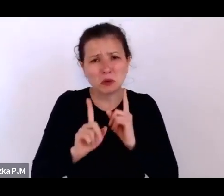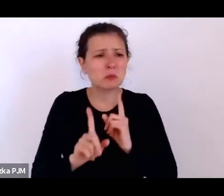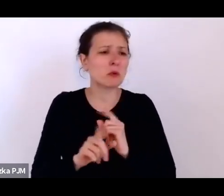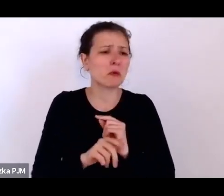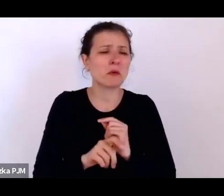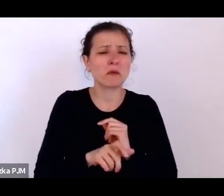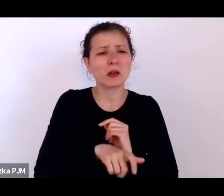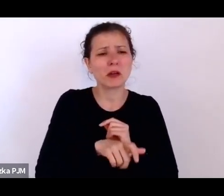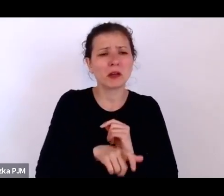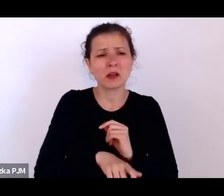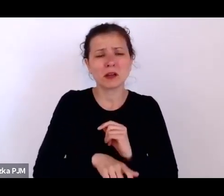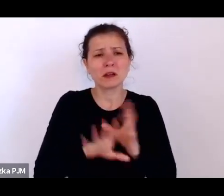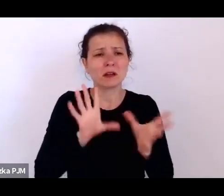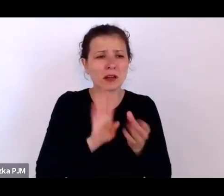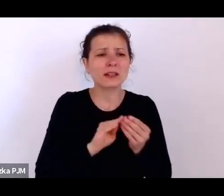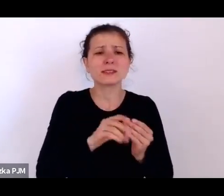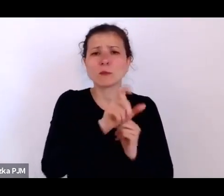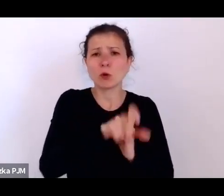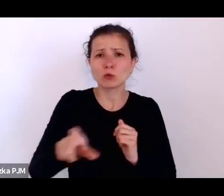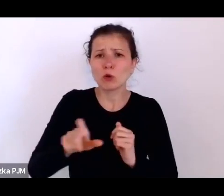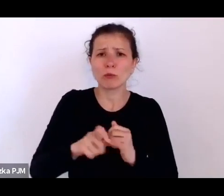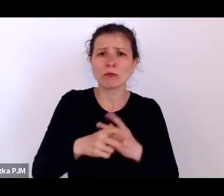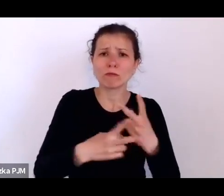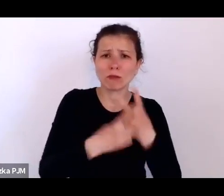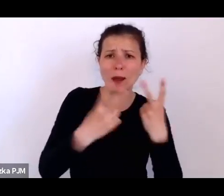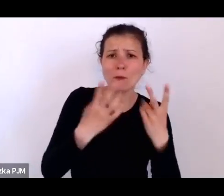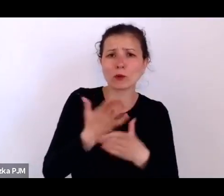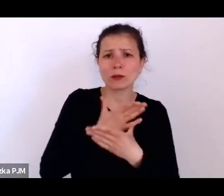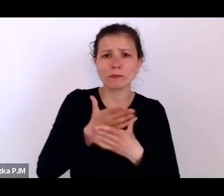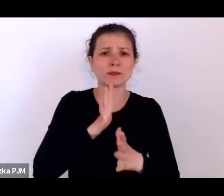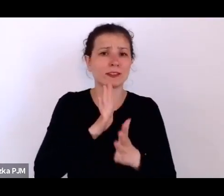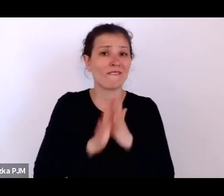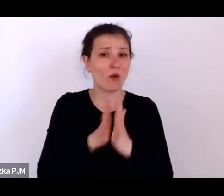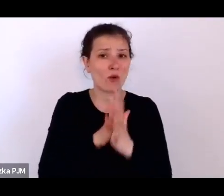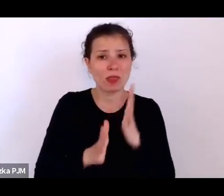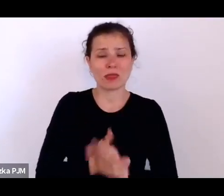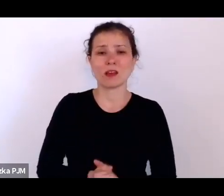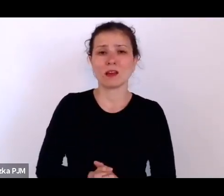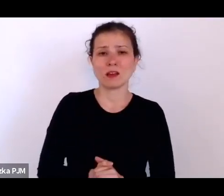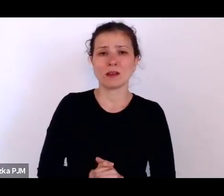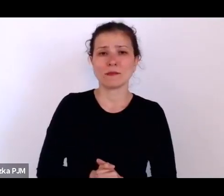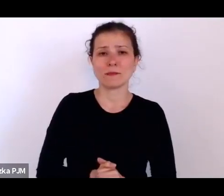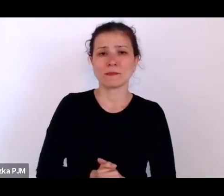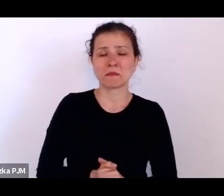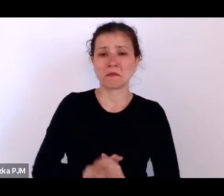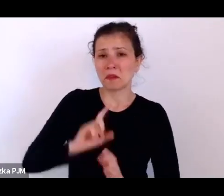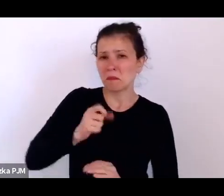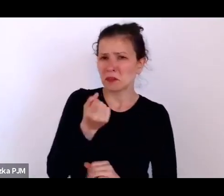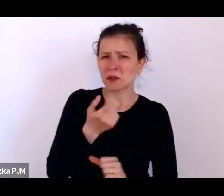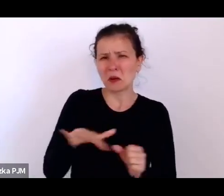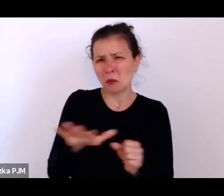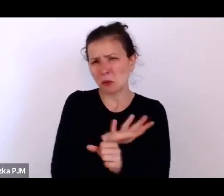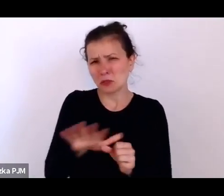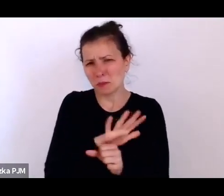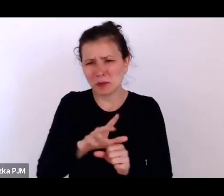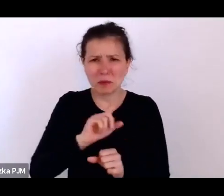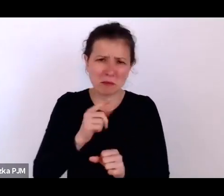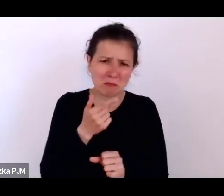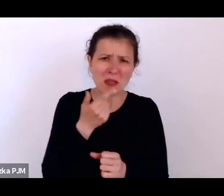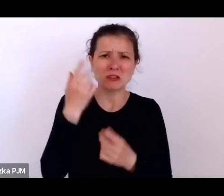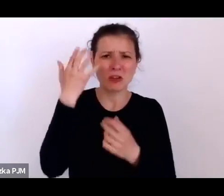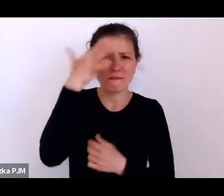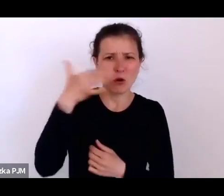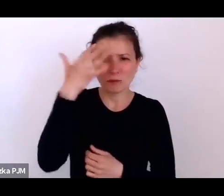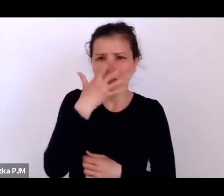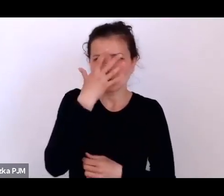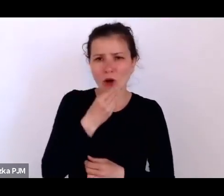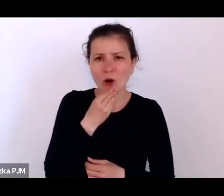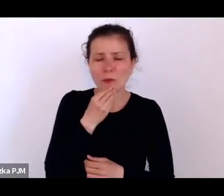więc to troszeczkę tak uzupełniamy te nasze obrazy, projektujemy, próbujemy jakiś interpretacji